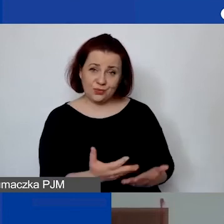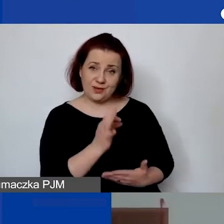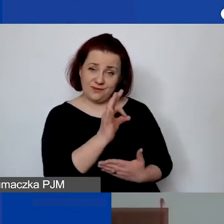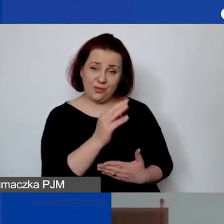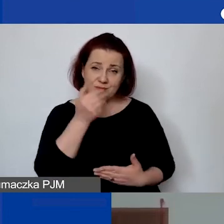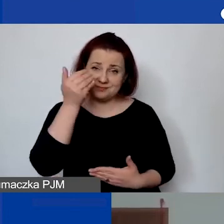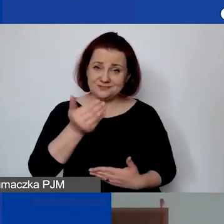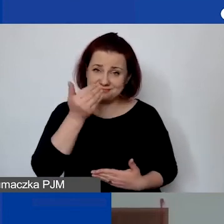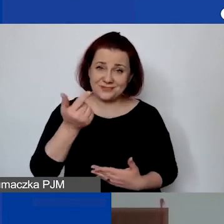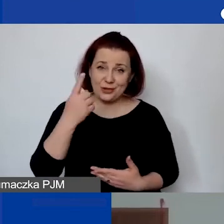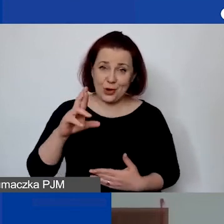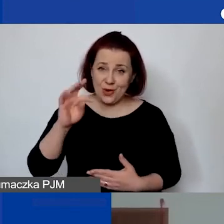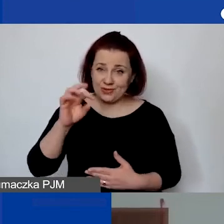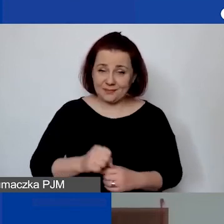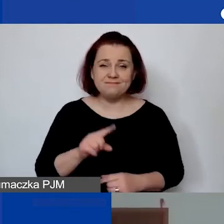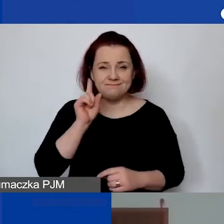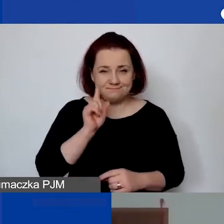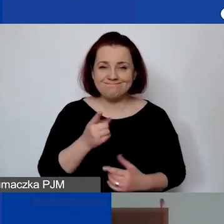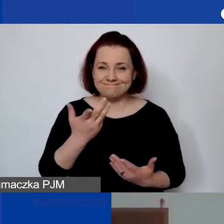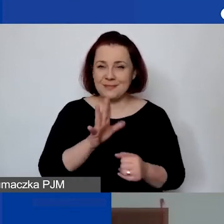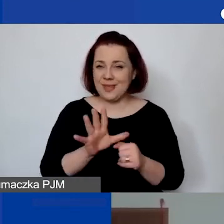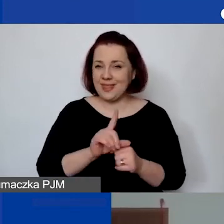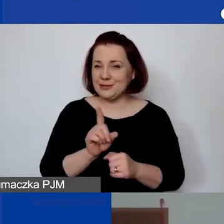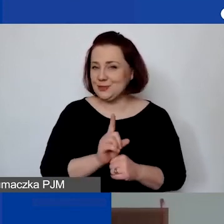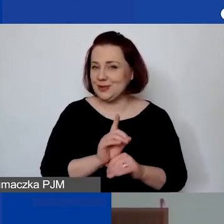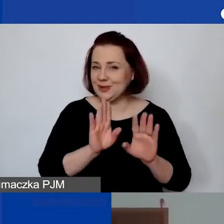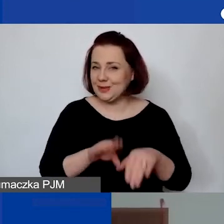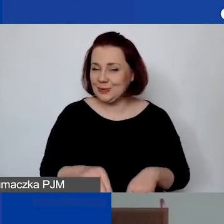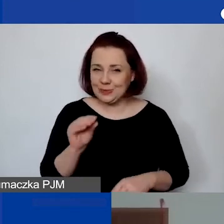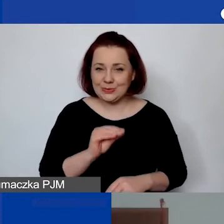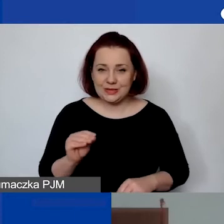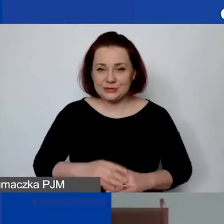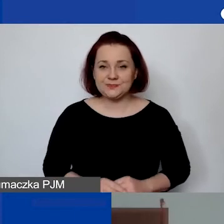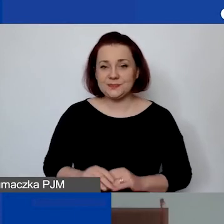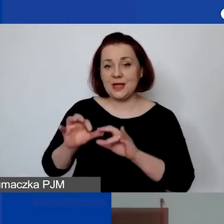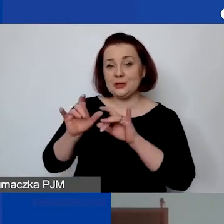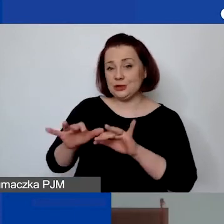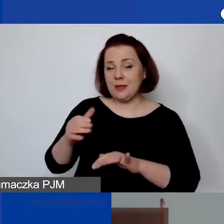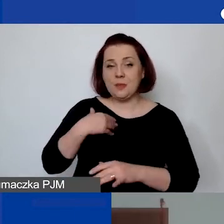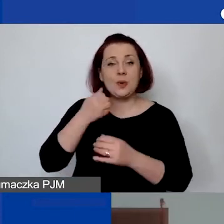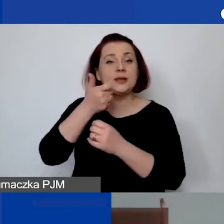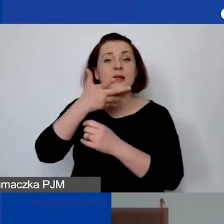Faktycznie zostało nam 15 minut. Na czacie padło kilka pytań.